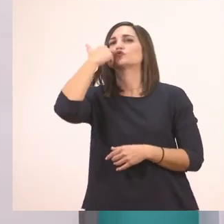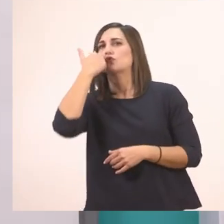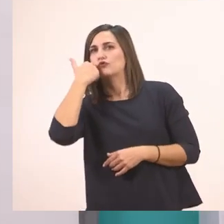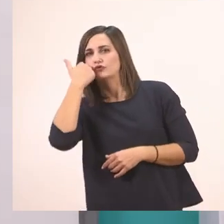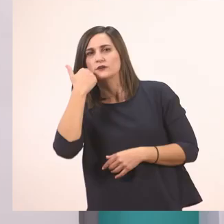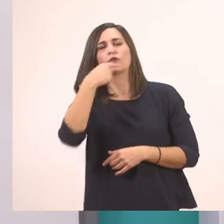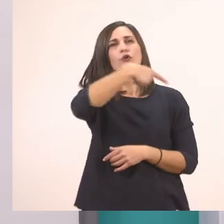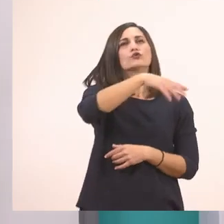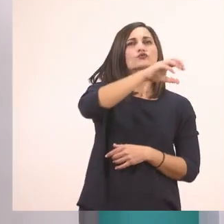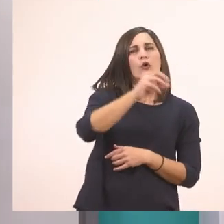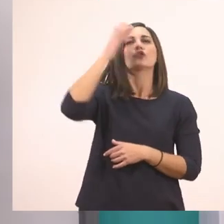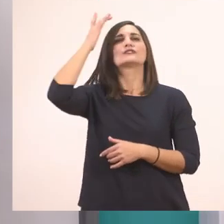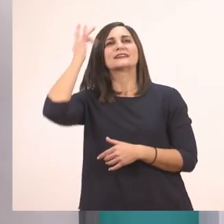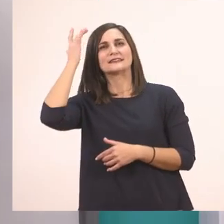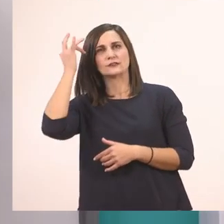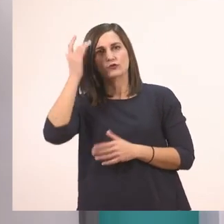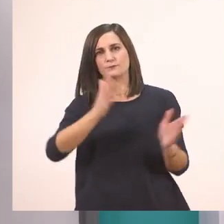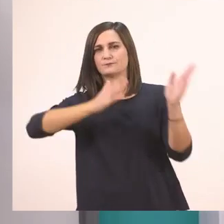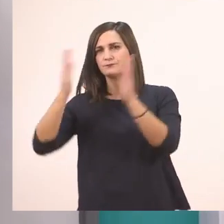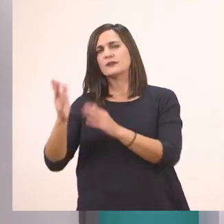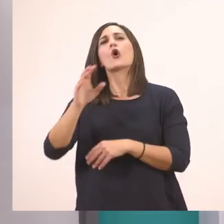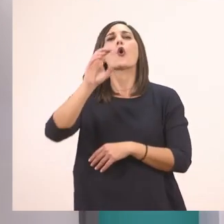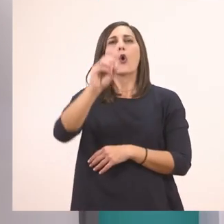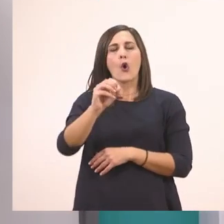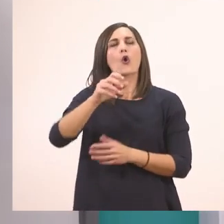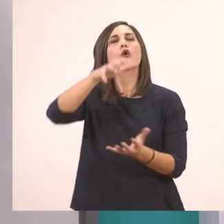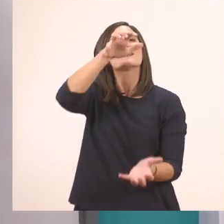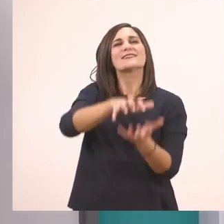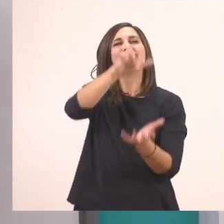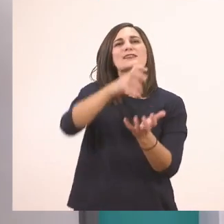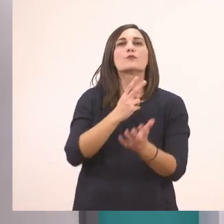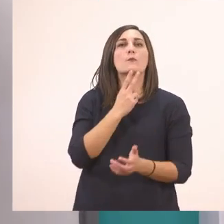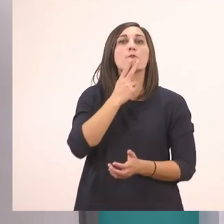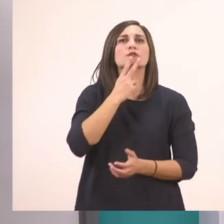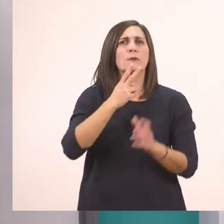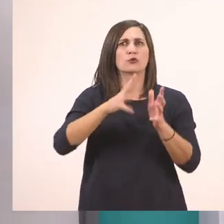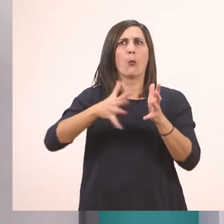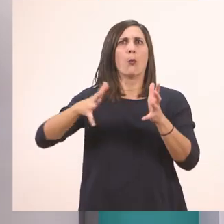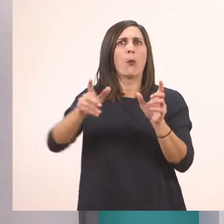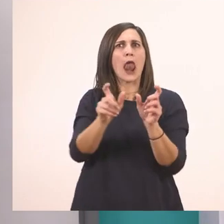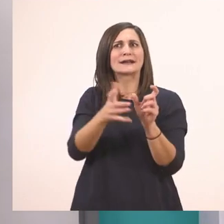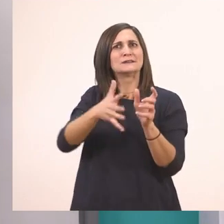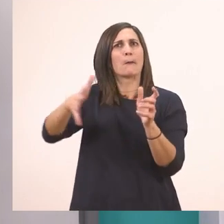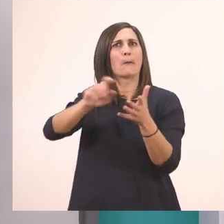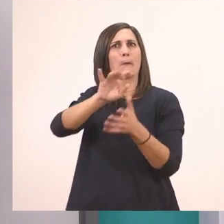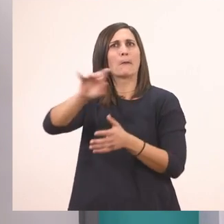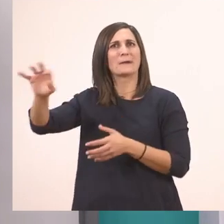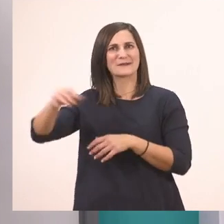Το κίτρινο. Ο ιπποπόταμος. Πολύ μεγάλη λεξούλα. Το πατίνι.